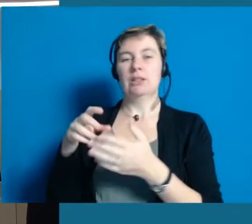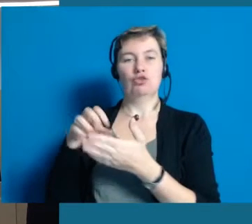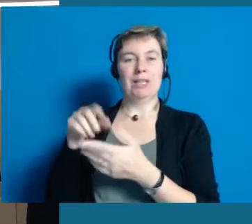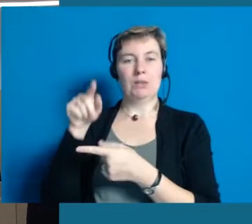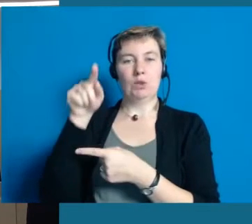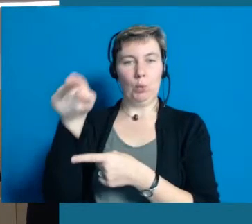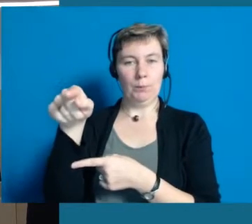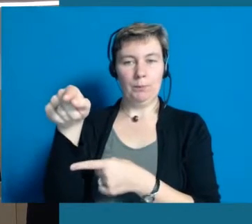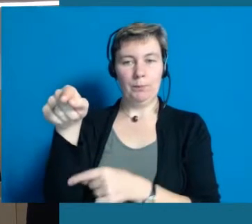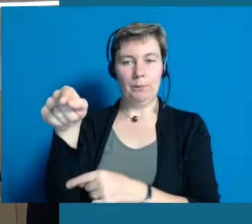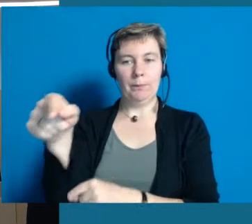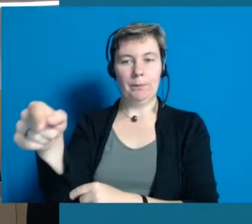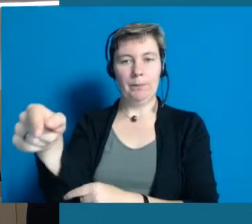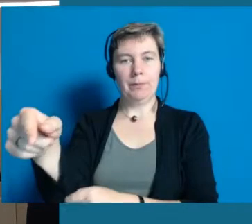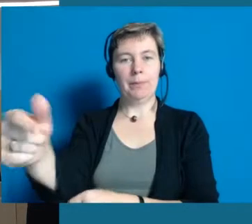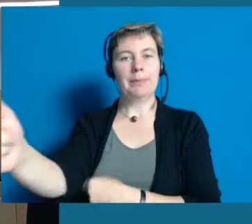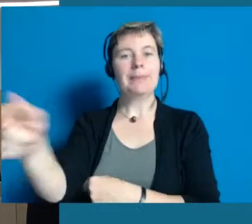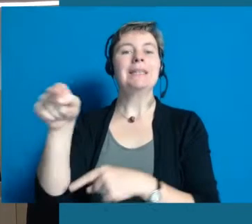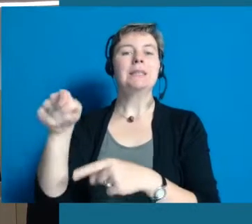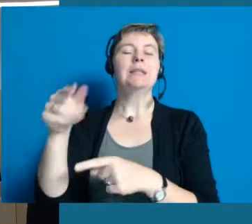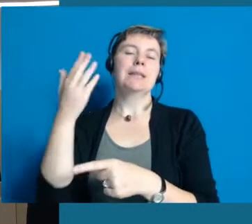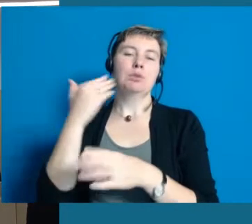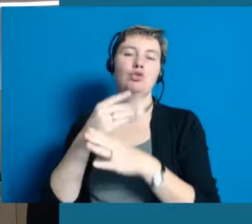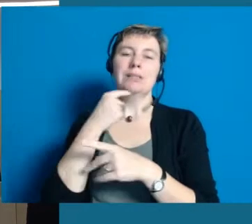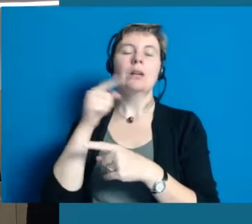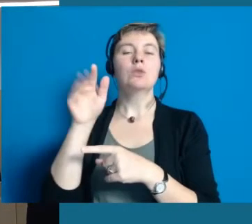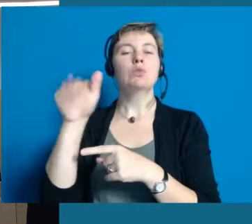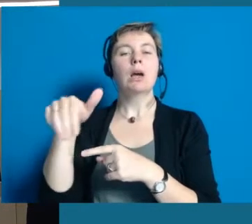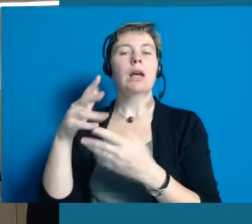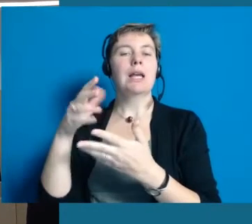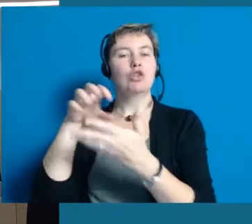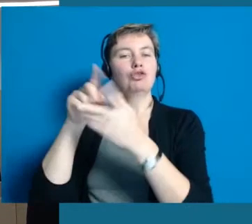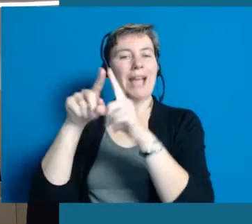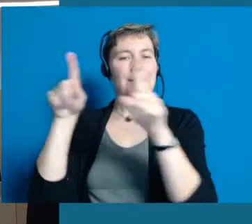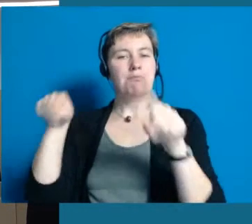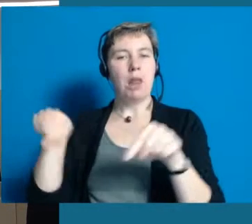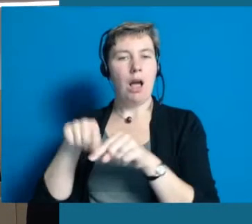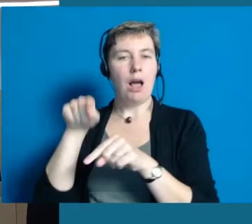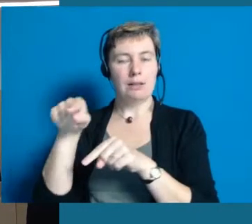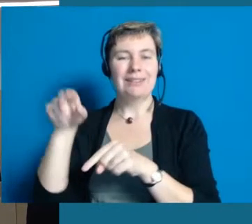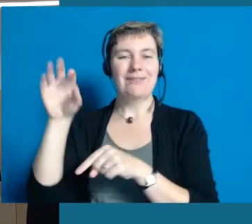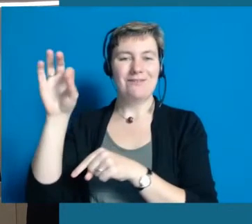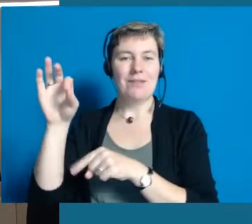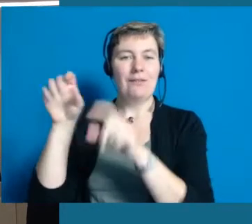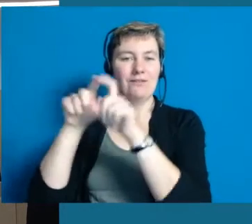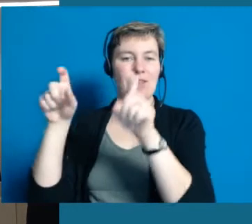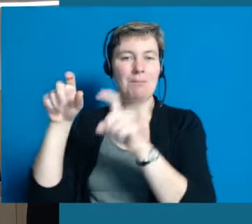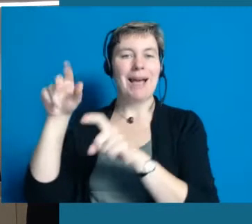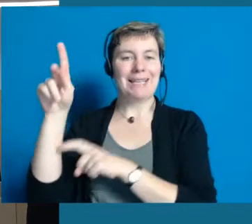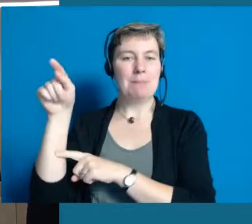Die andere Station habe ich Ihnen schon genannt. Das ist unser barrierefreier Stadtplan für das Internet mit der Firma Qipu.